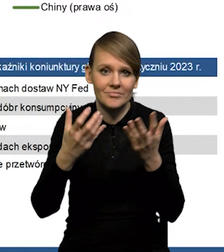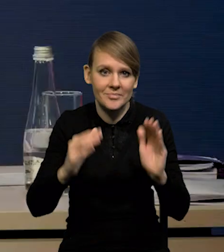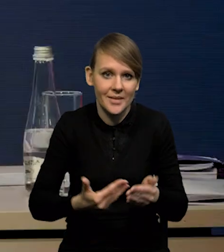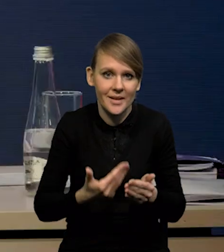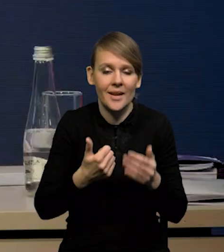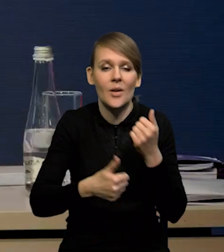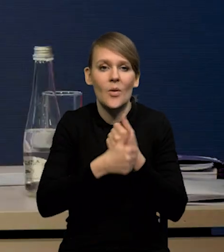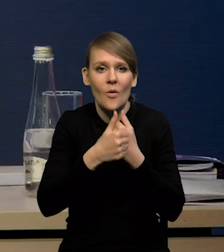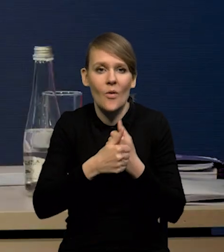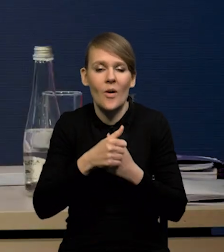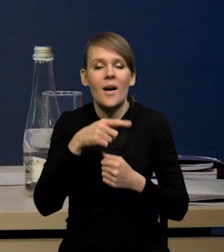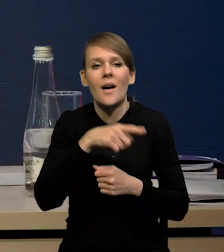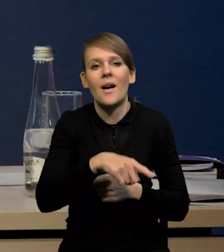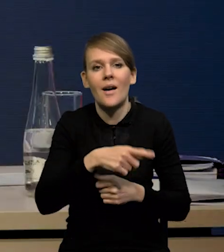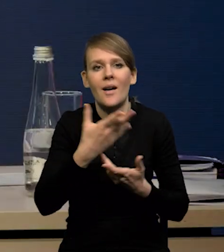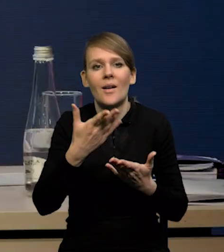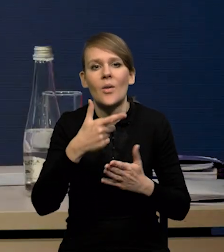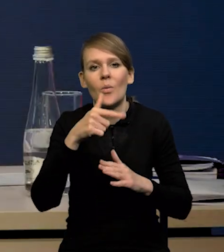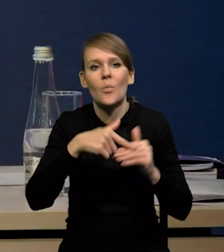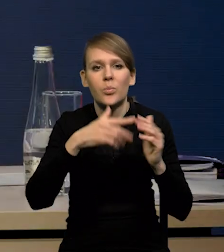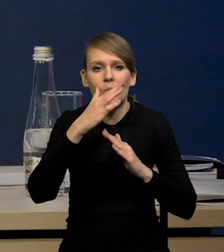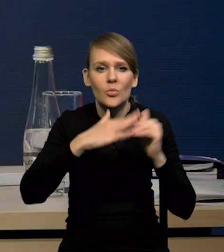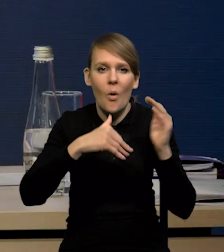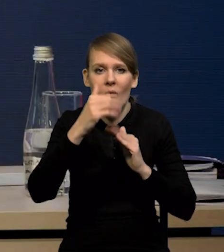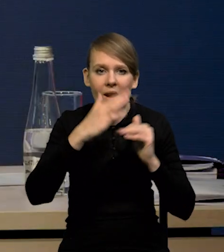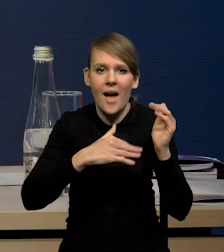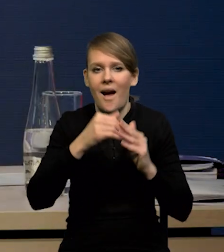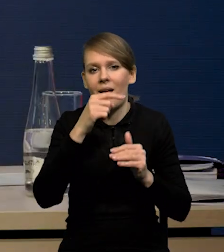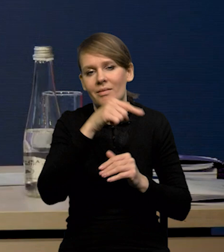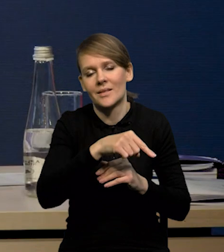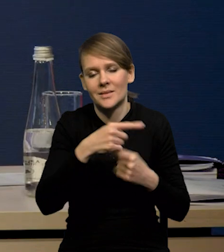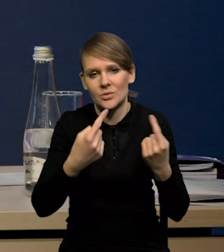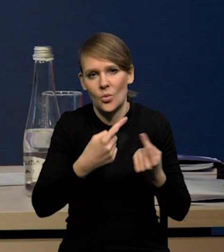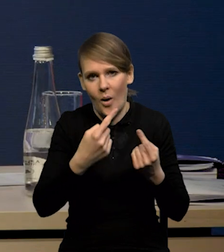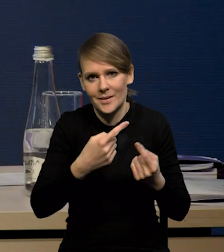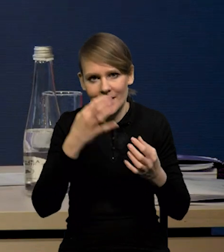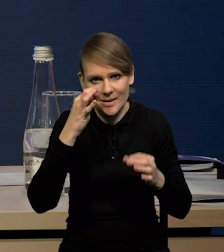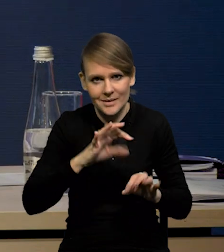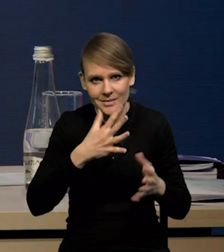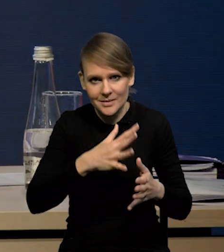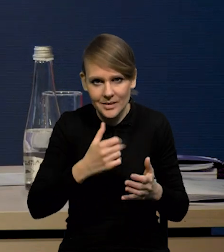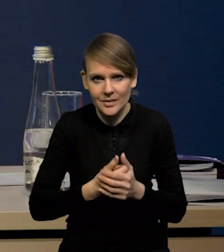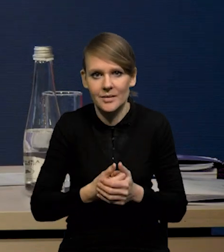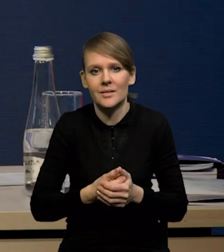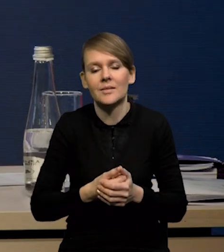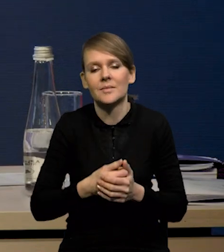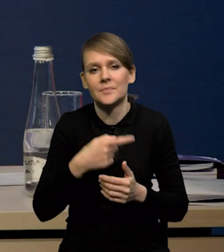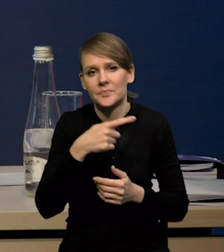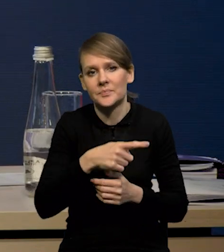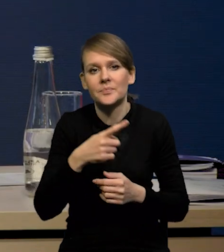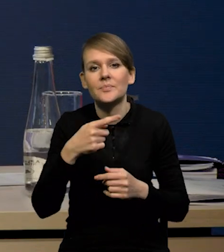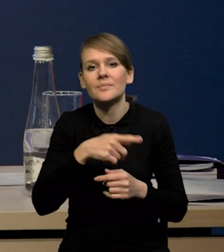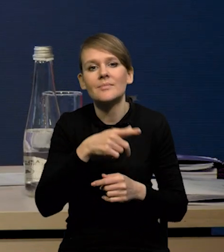to jest słaba sytuacja w sektorze budowlanym w Chinach. To ożywienie konsumpcji będzie w jakiś sposób zbilansowane przez cały czas słabą sytuację w sektorze mieszkaniowym